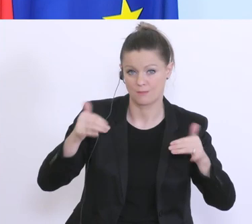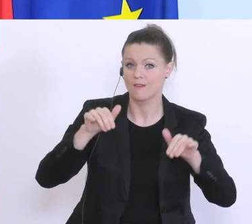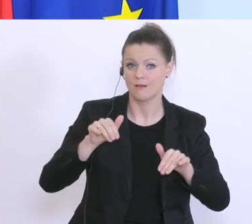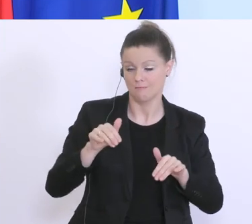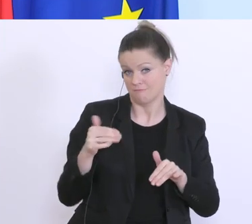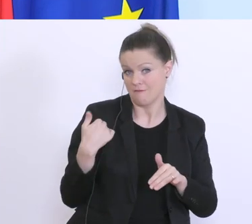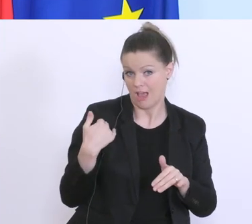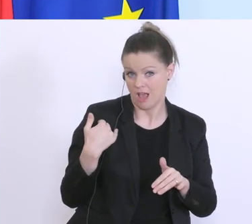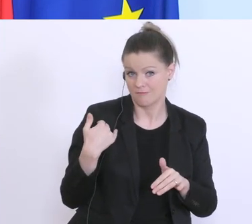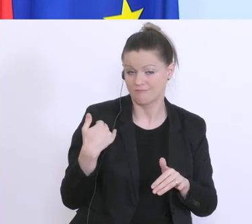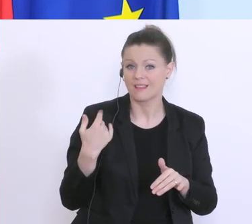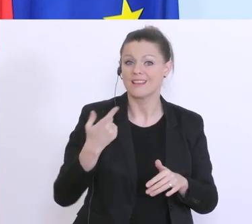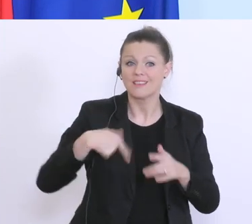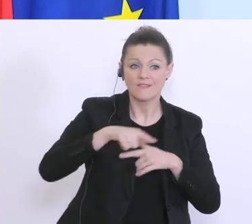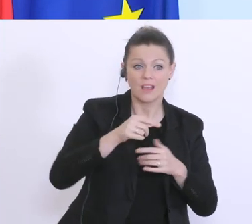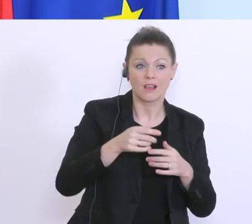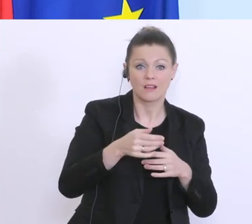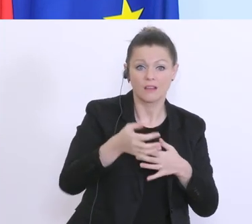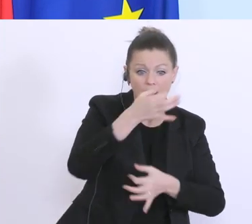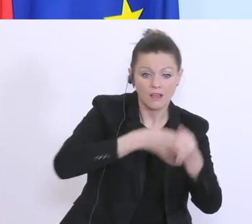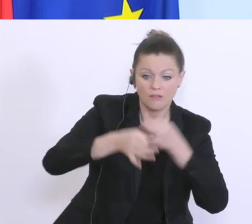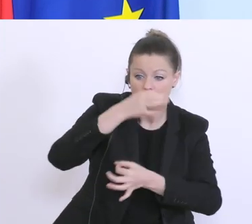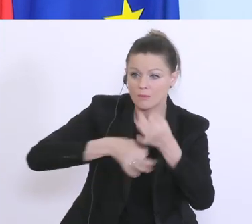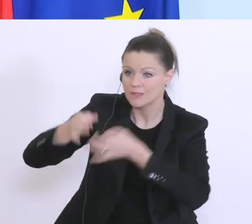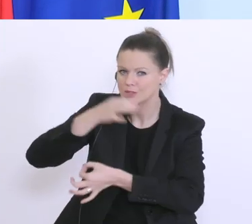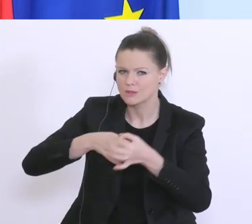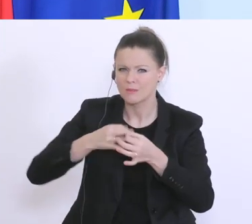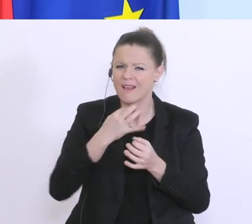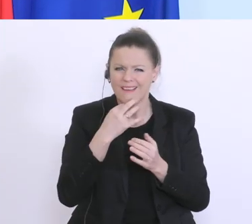Informationen die wir aus der Unternehmerschaft bekommen, genau durchsehen, wo können wir noch